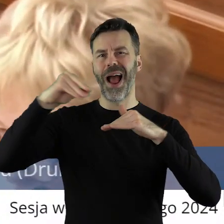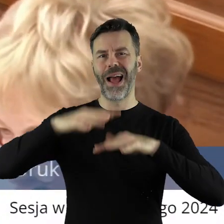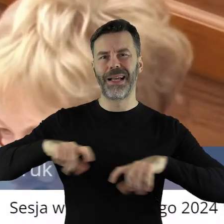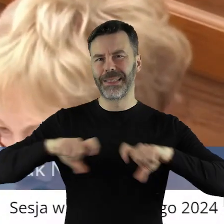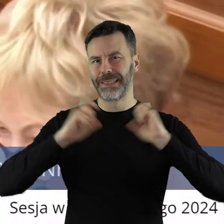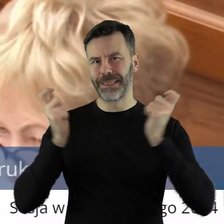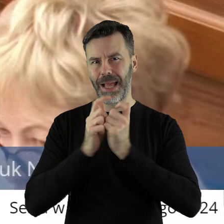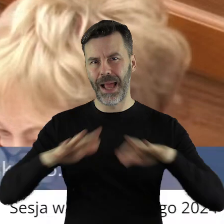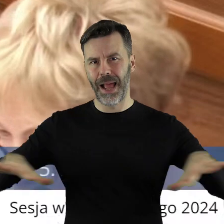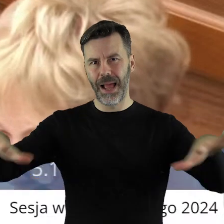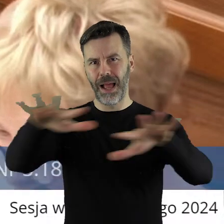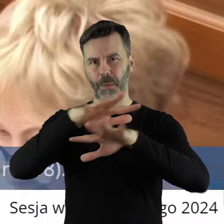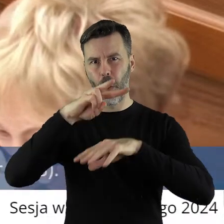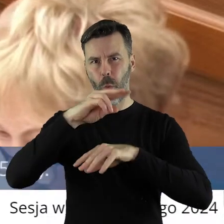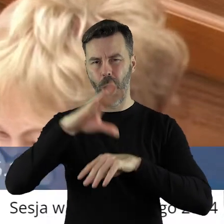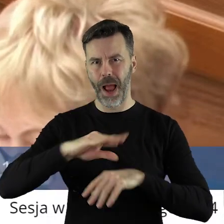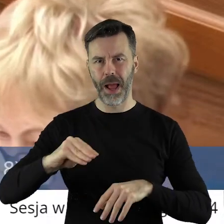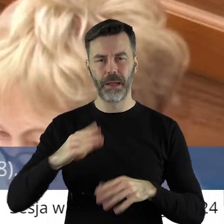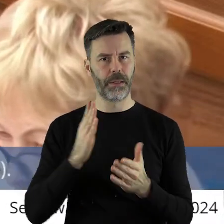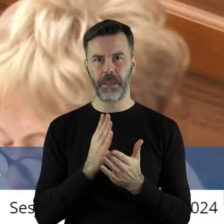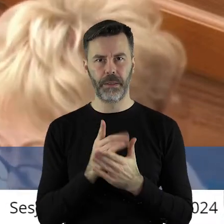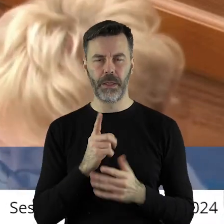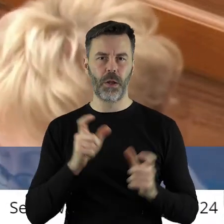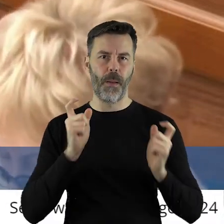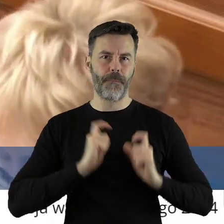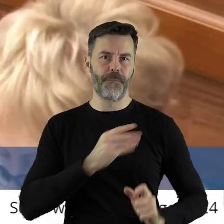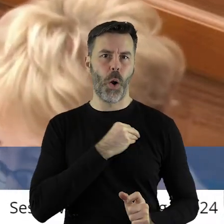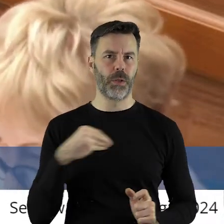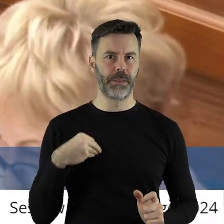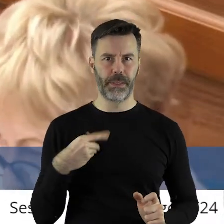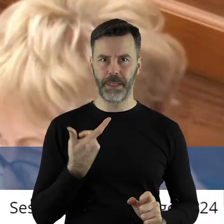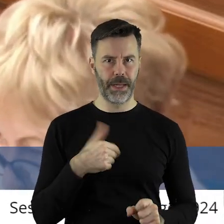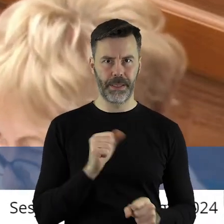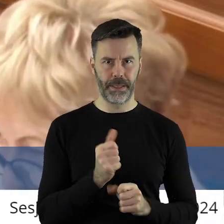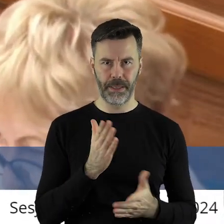bo dotyczy całego europejskiego rolnictwa. A nie tylko rolnictwa polskiego.